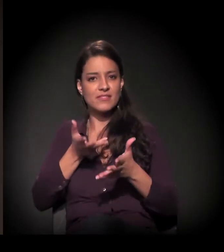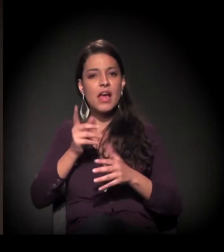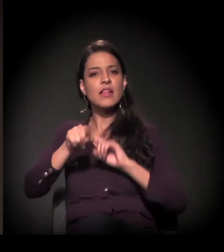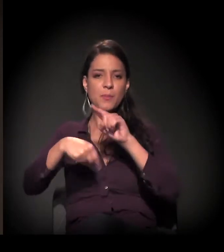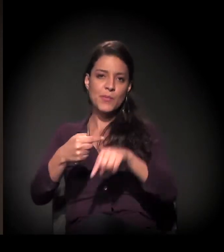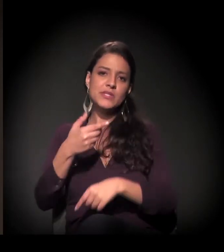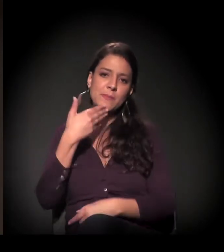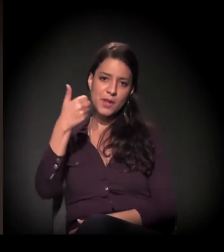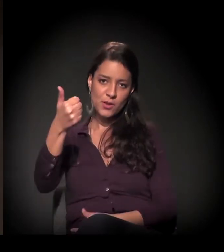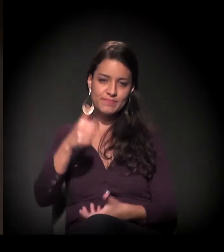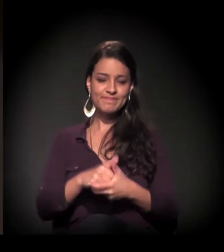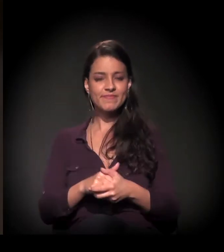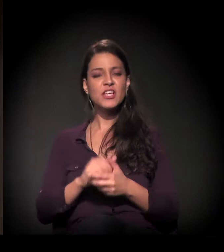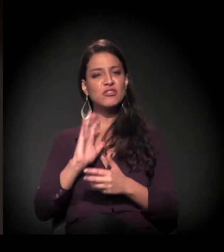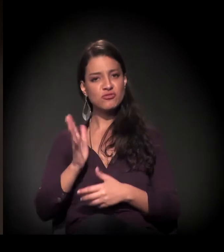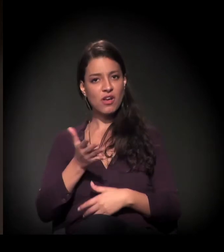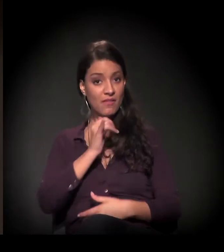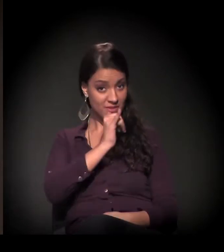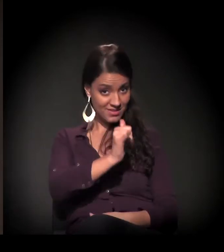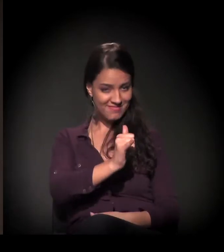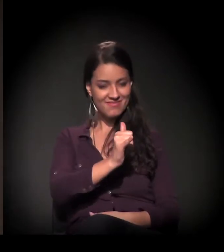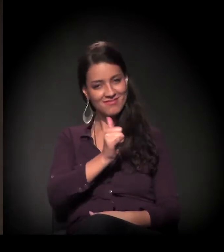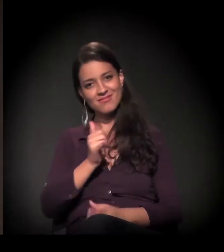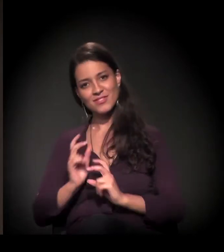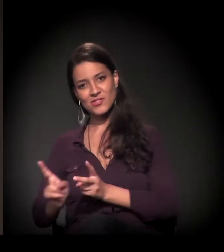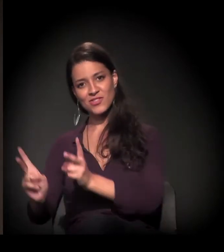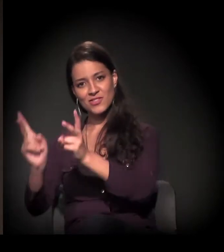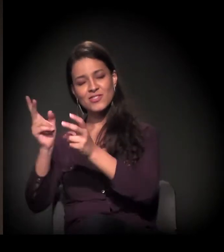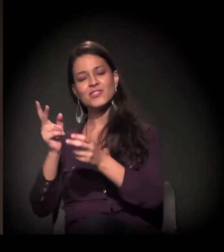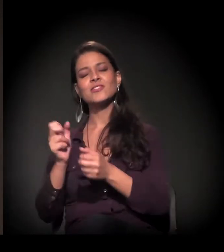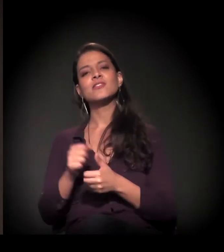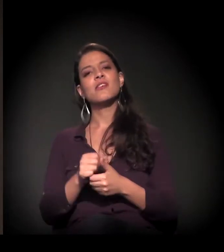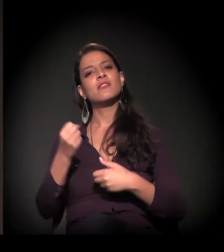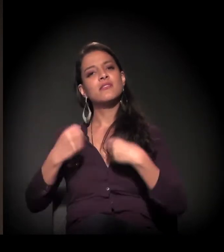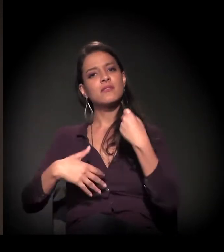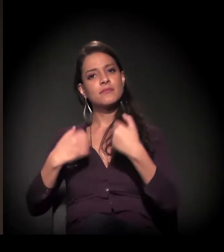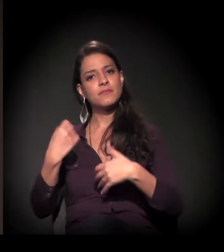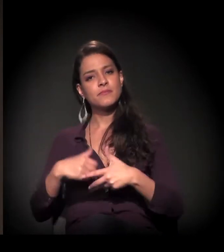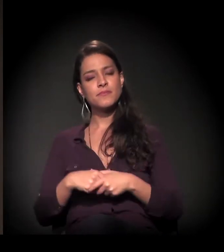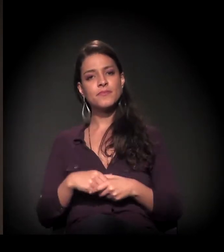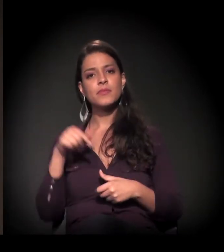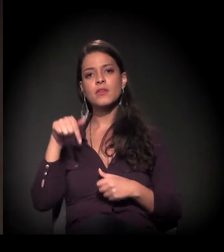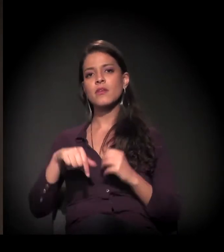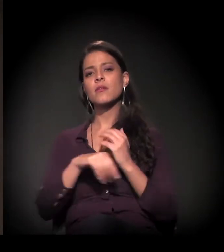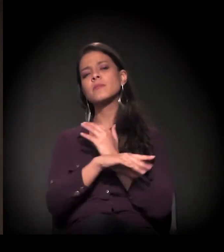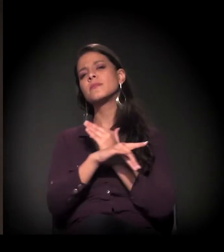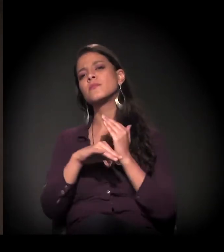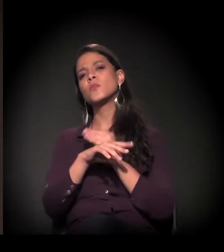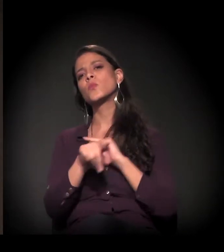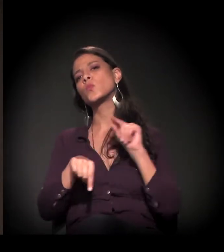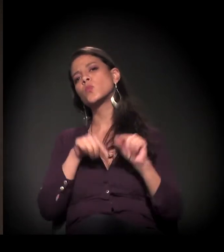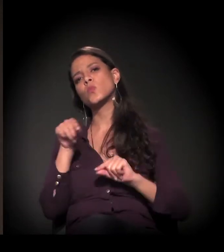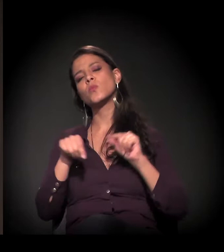Dito isso, seguirei a minha fala. A proposta do Brechas Urbanas